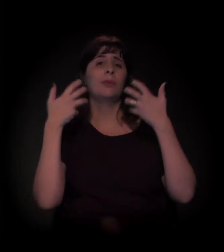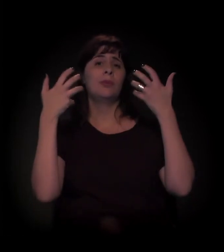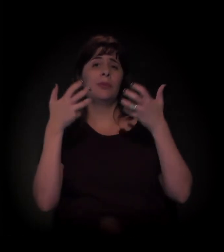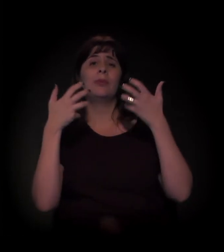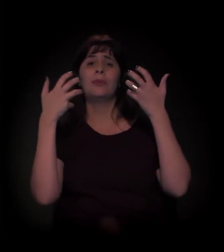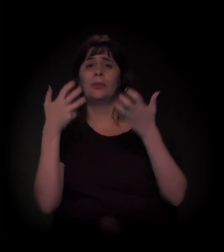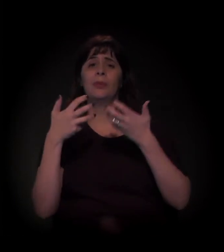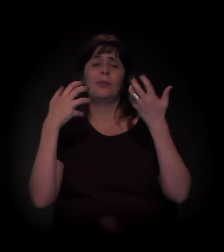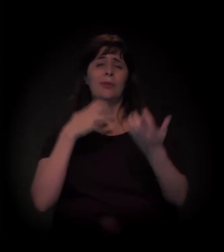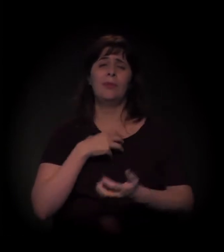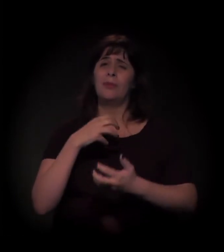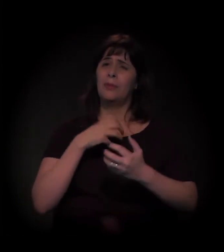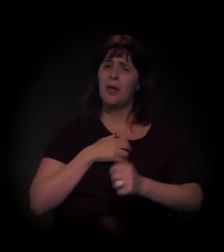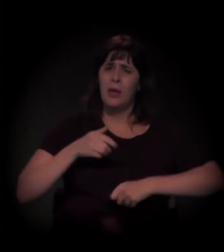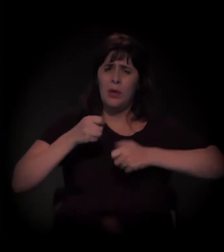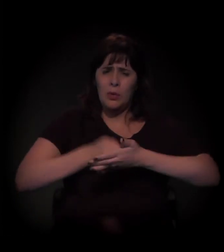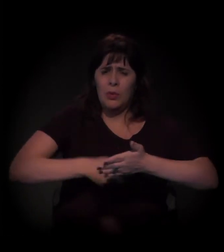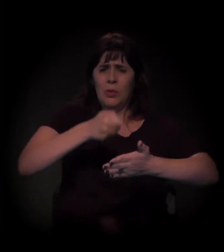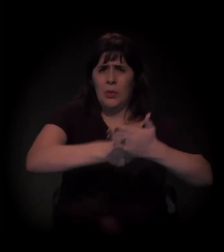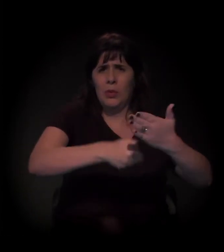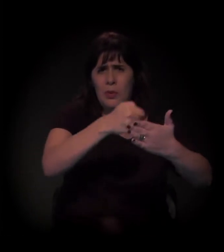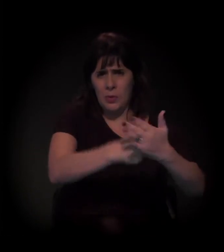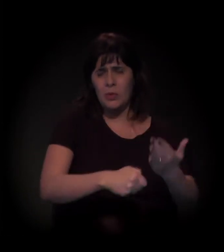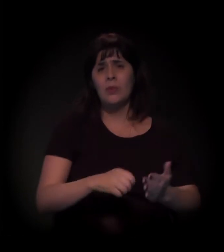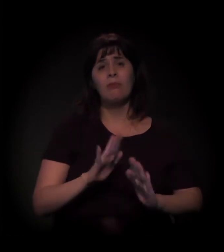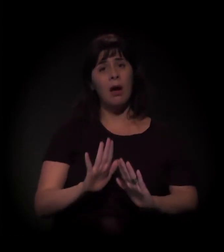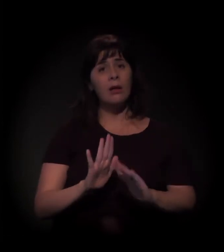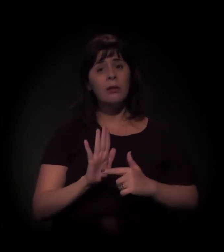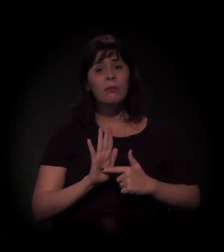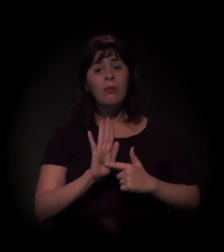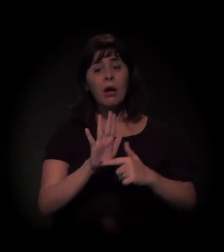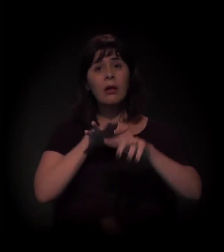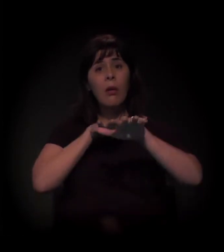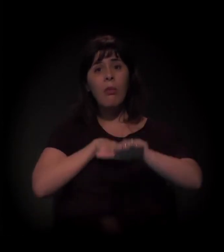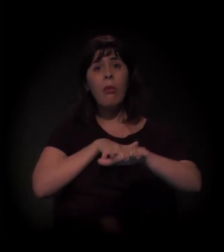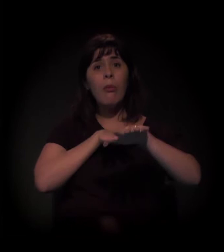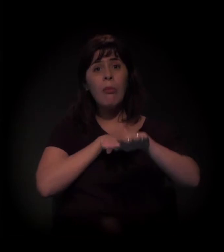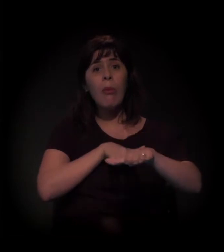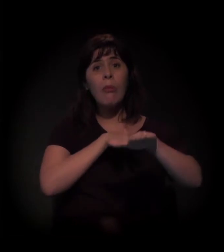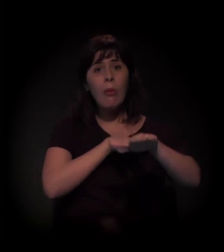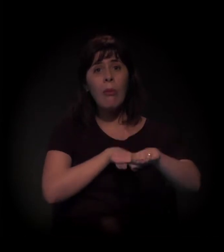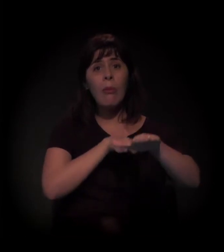Mas o vídeo vai para um outro lugar... Que é mais aqui, não?